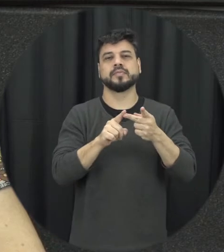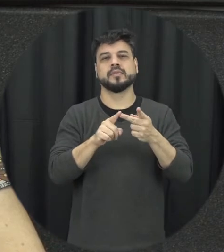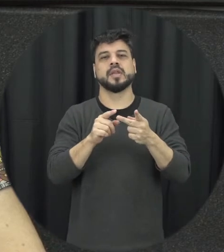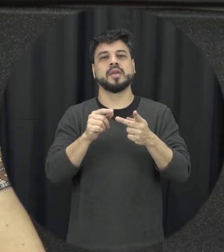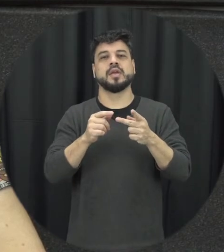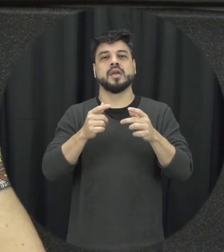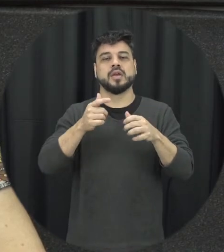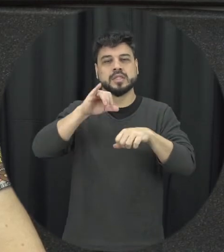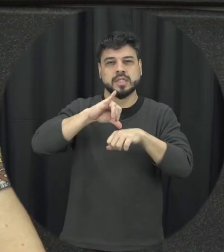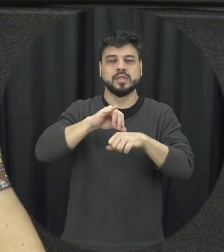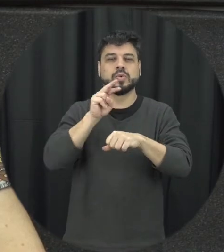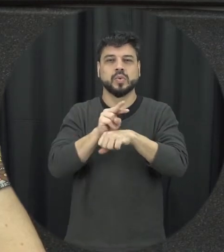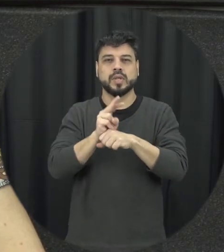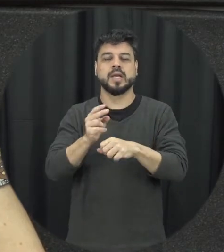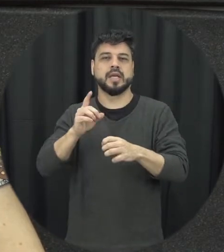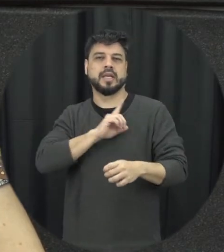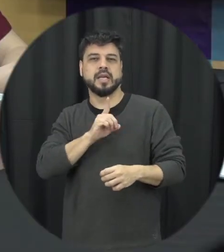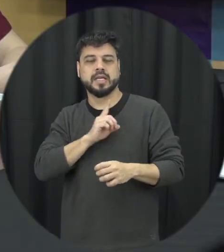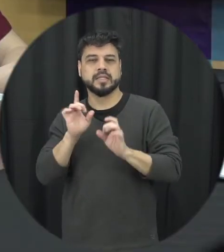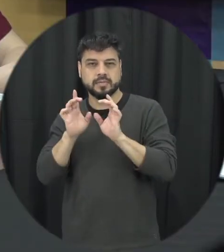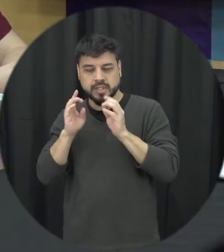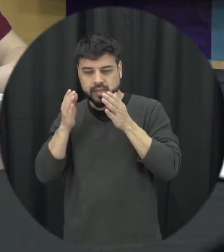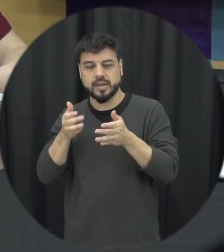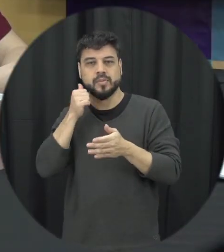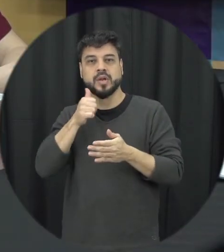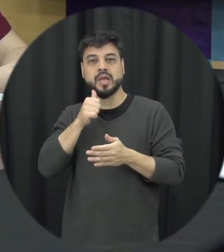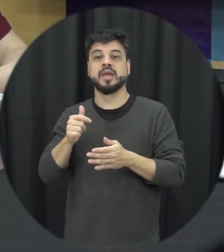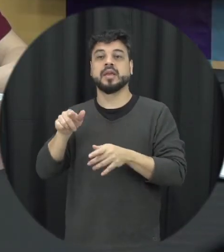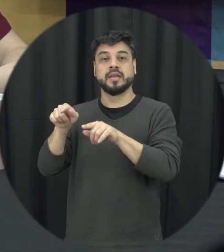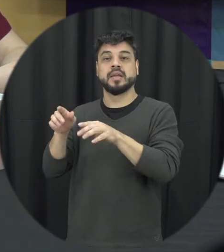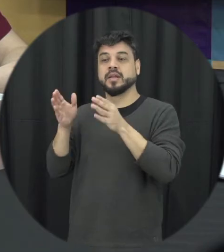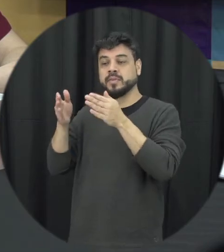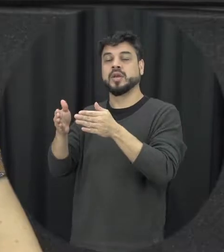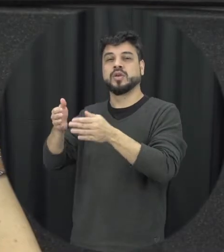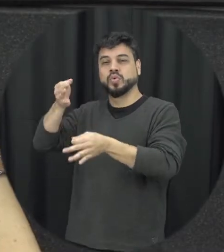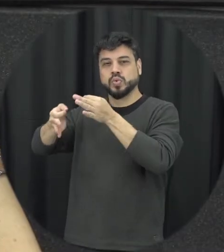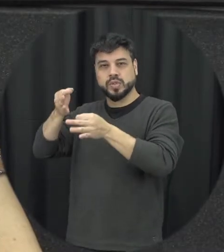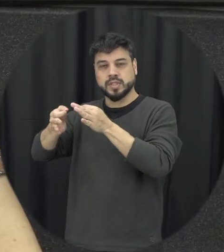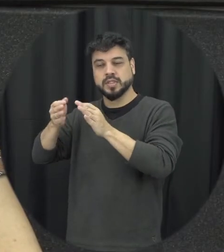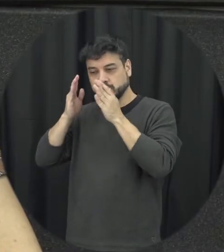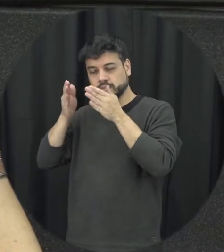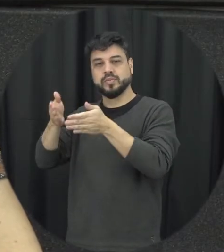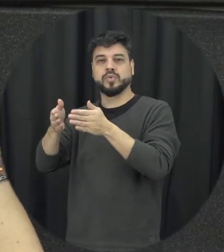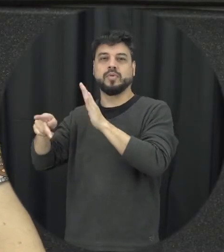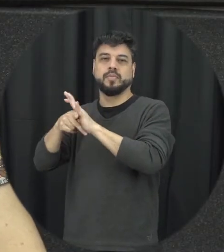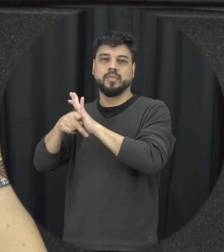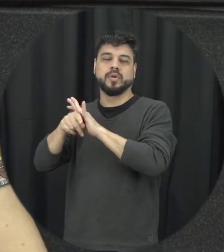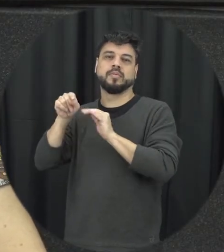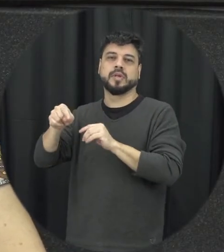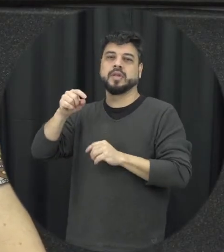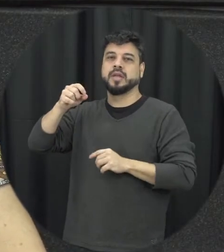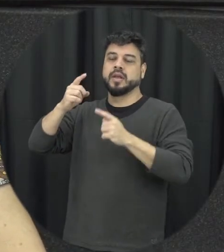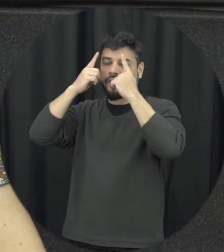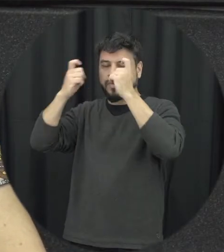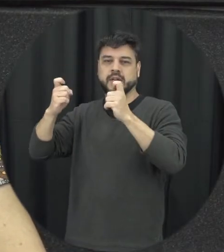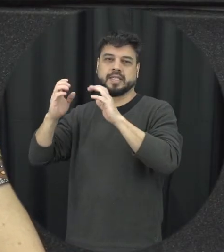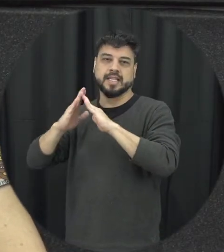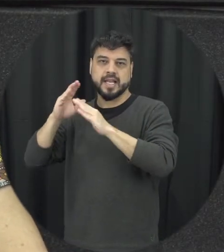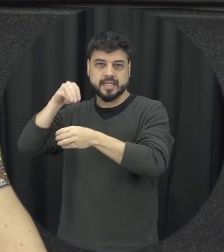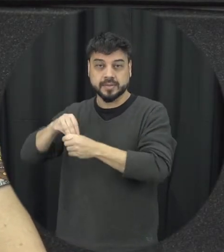especializados e violência doméstica tá aqui essa questão a seja tratada da maneira que ela merece